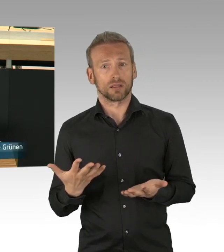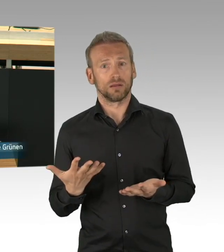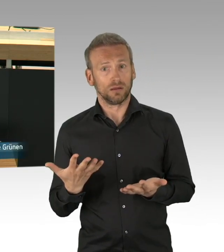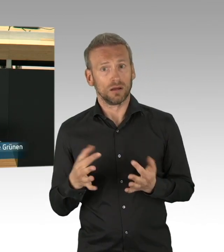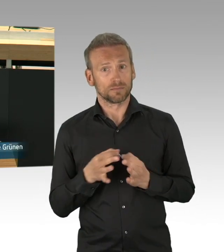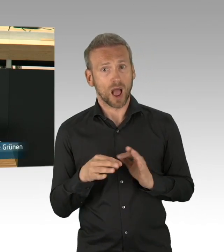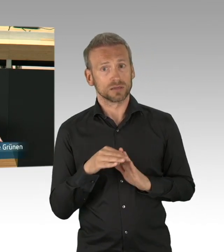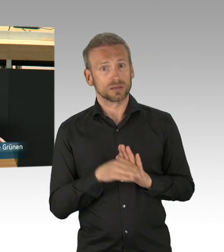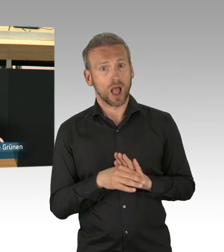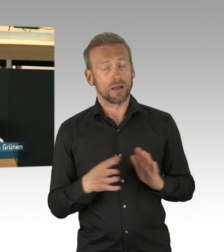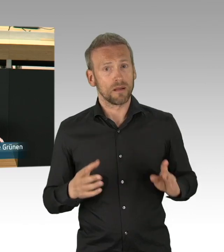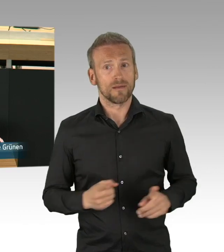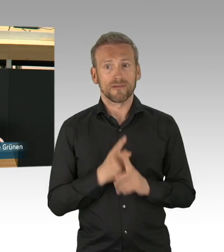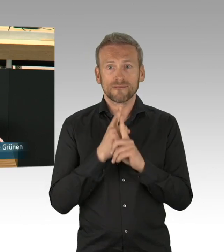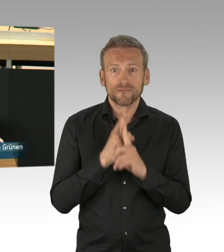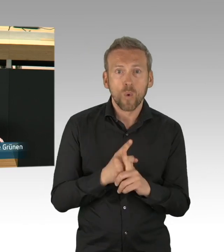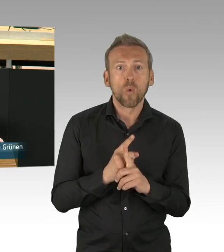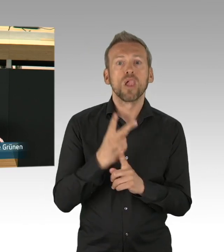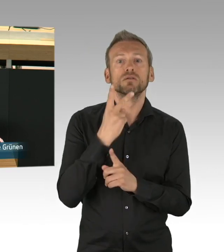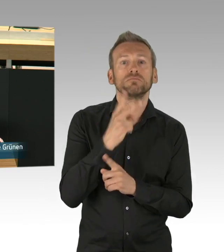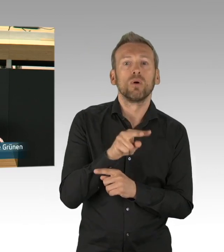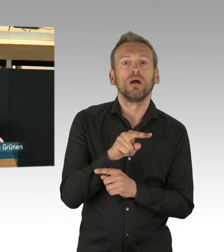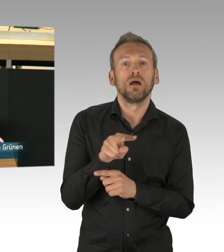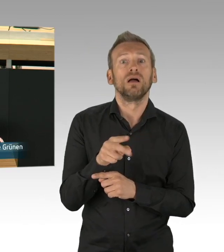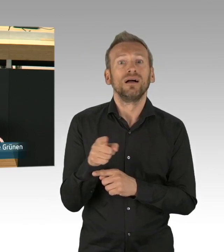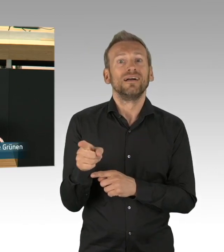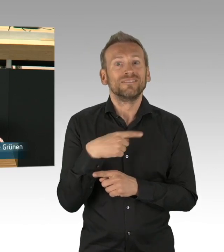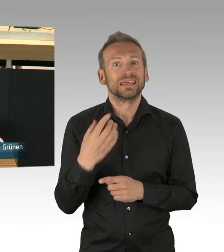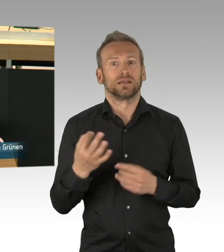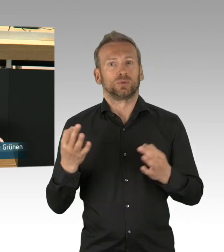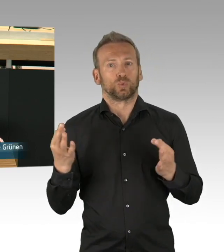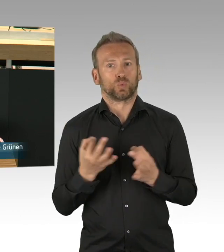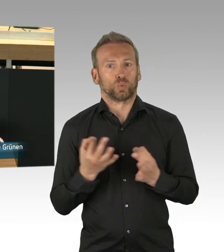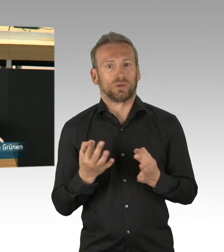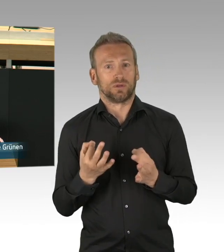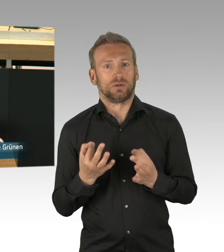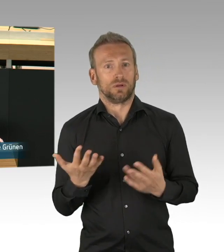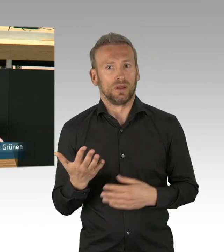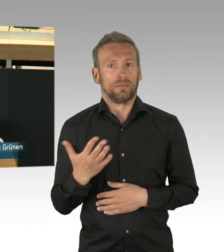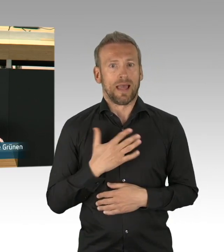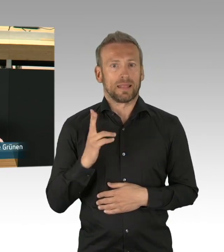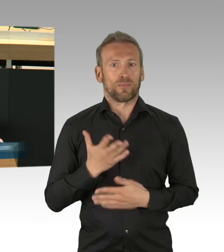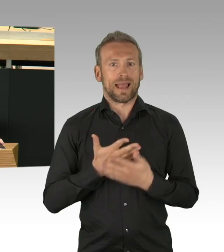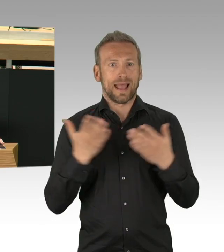und Ergebnisse produzieren. Nur auf Grundlage wissenschaftlicher Ergebnisse bekommen wir die maximale gesellschaftliche Akzeptanz